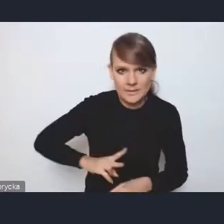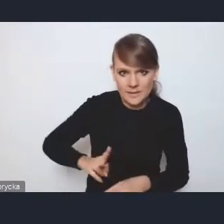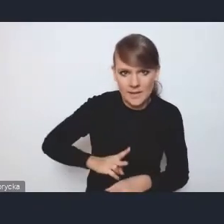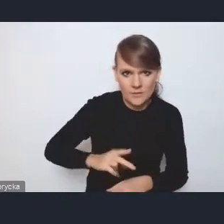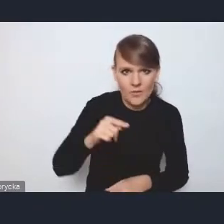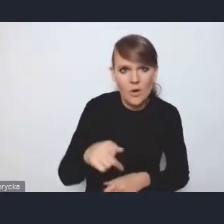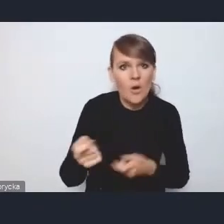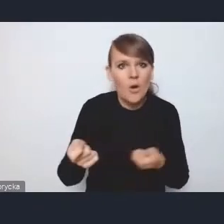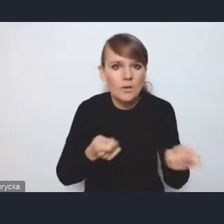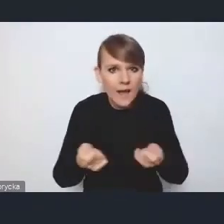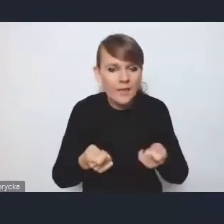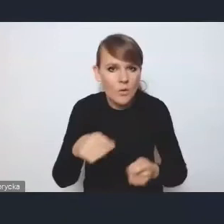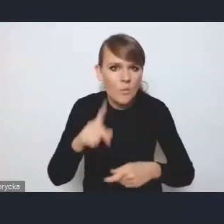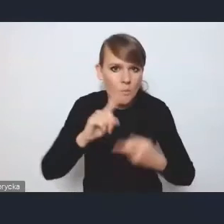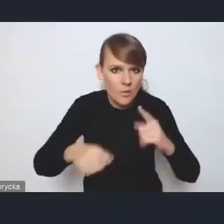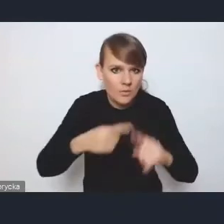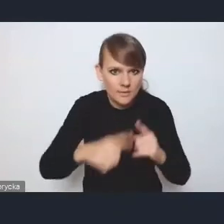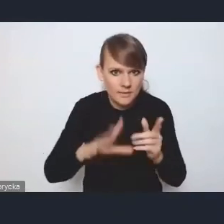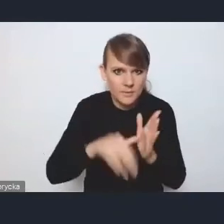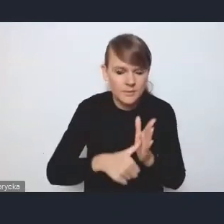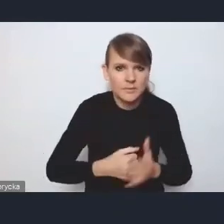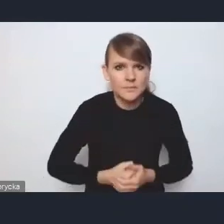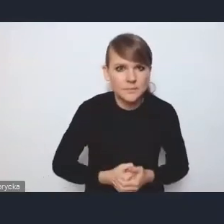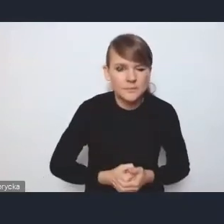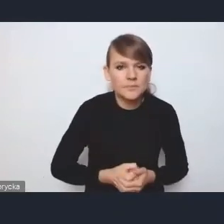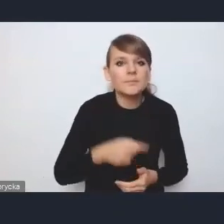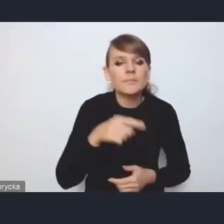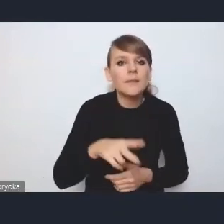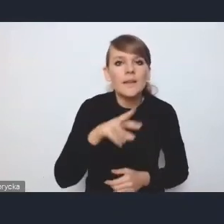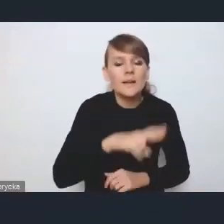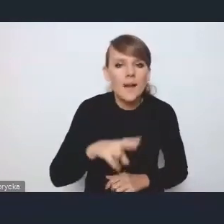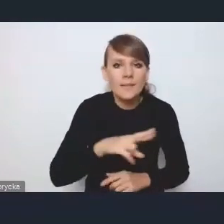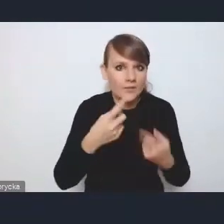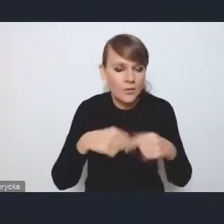tej polityki miejskiej, a rada wykonawcza tak jak wspominałam,